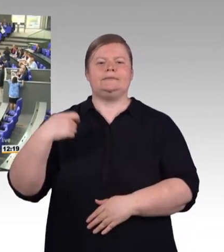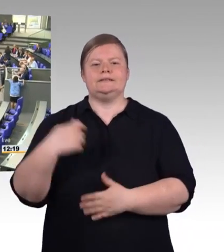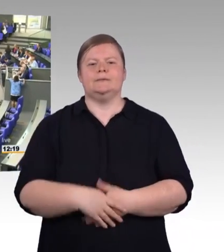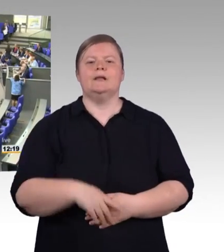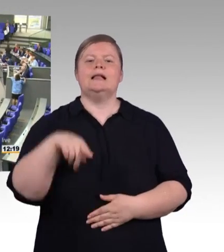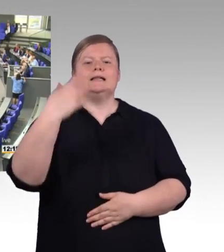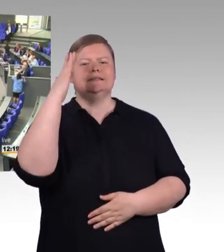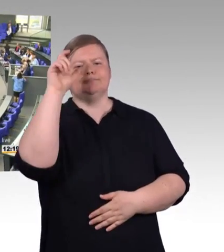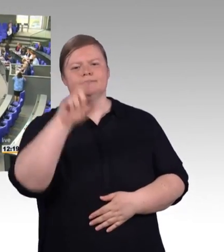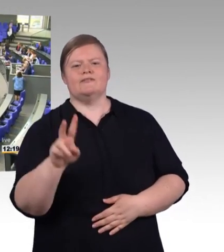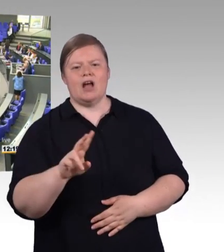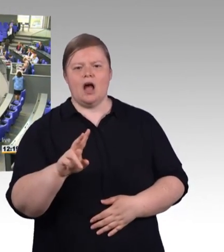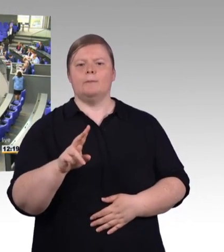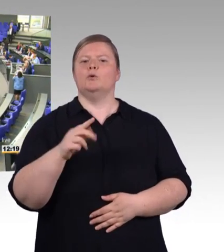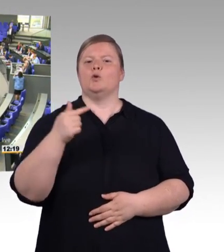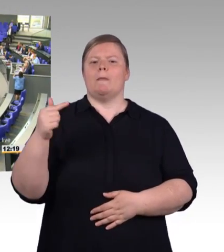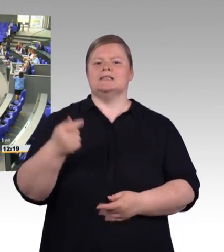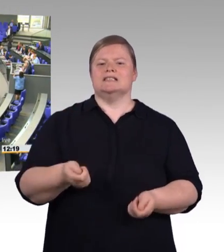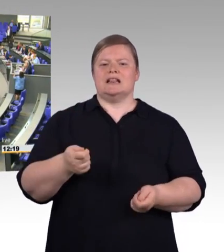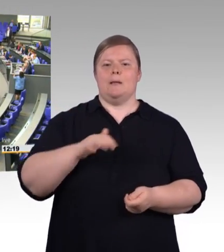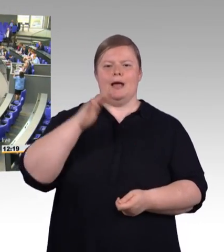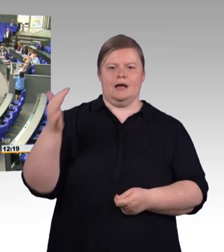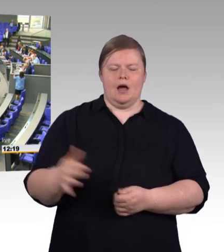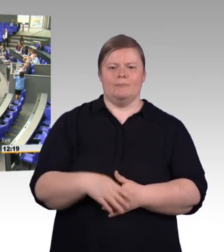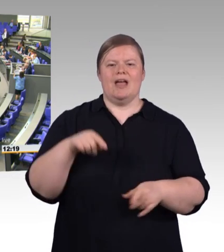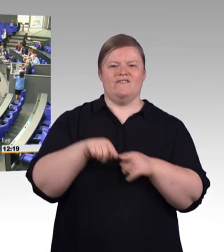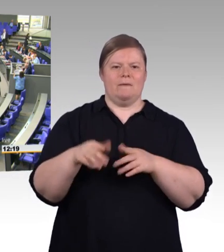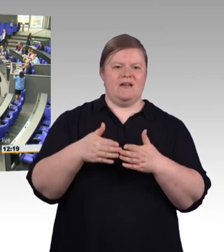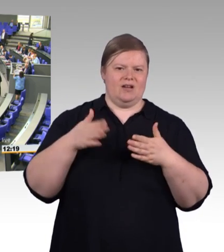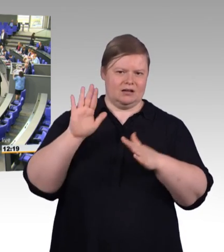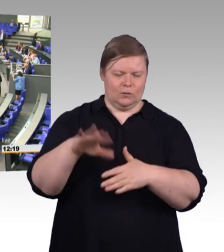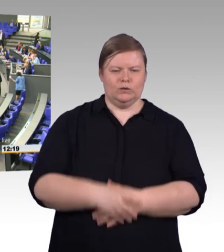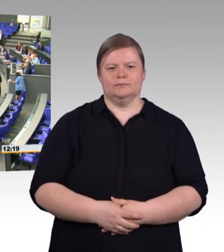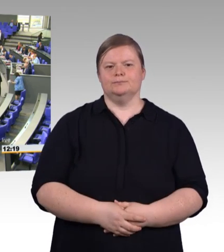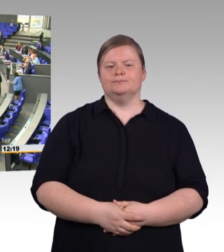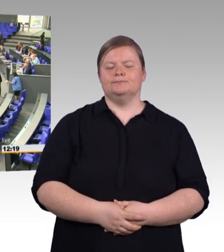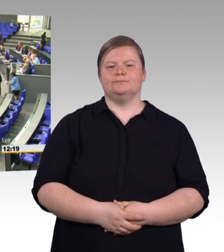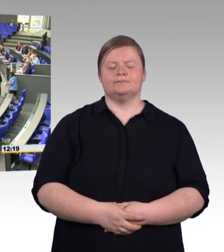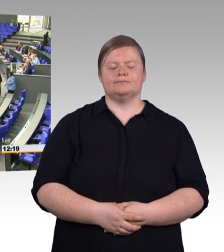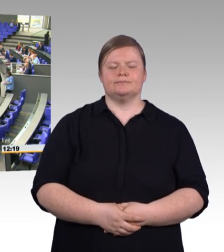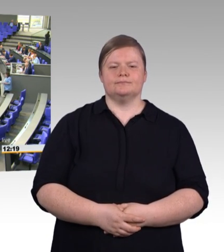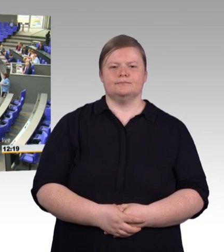(Rednerwechsel) Herr Präsident! Meine Damen und Herren! Ich lege den Fokus aufs Handwerk. Eine Million Handwerksbetriebe.